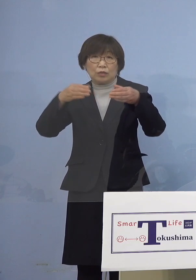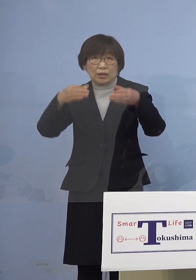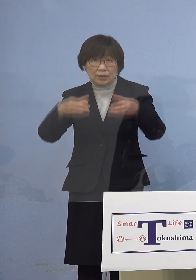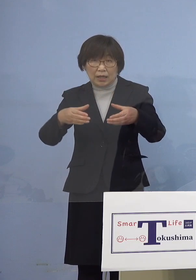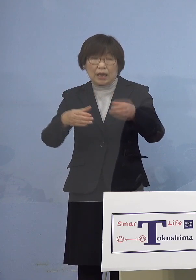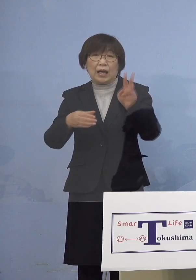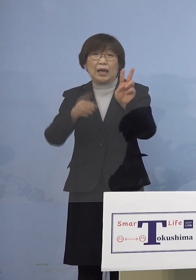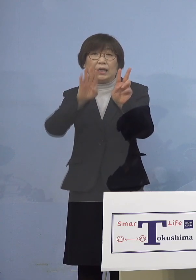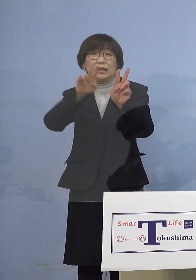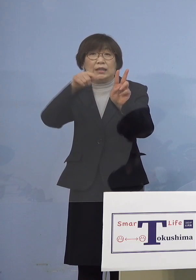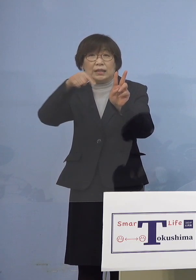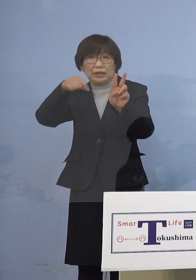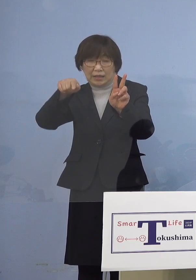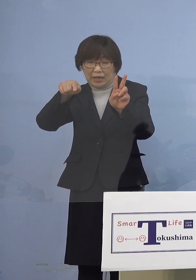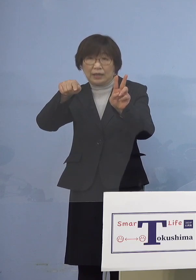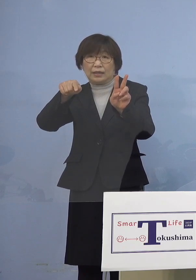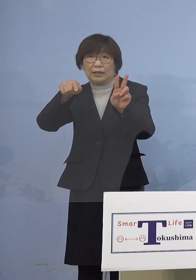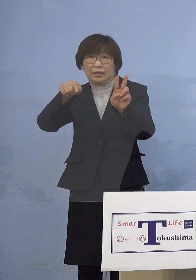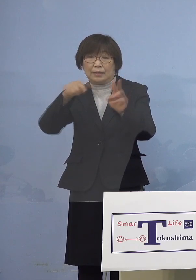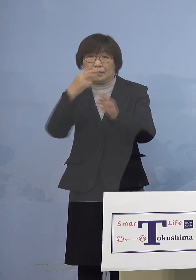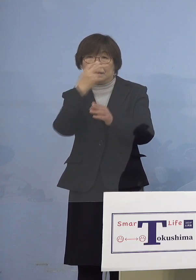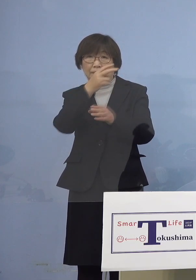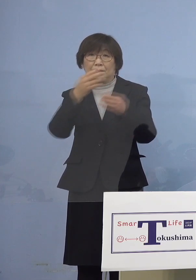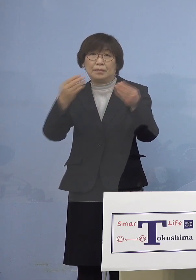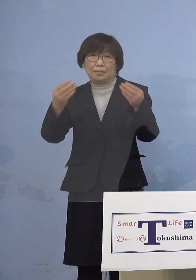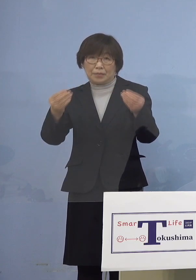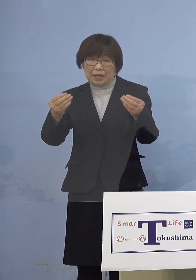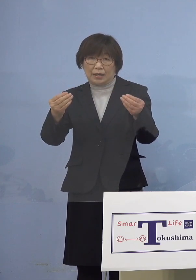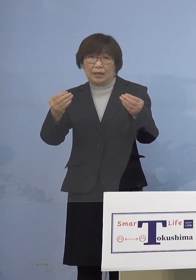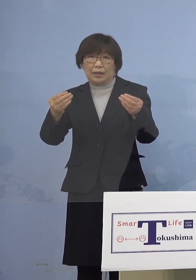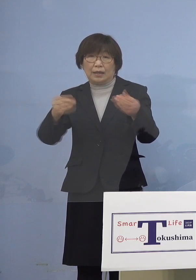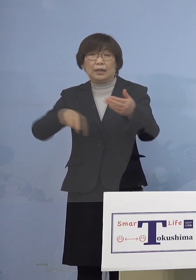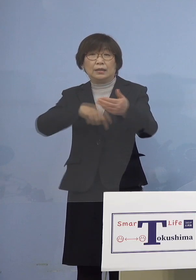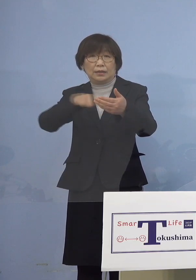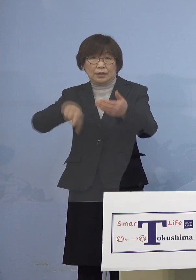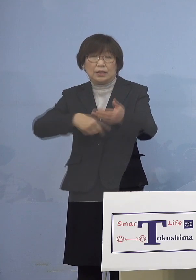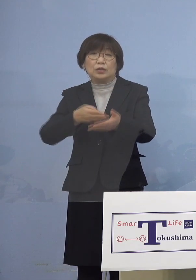確認されておりますので 以下ご説明を申し上げます